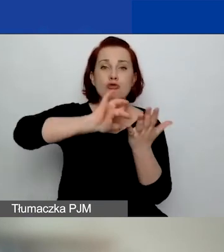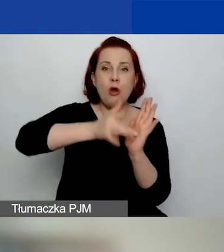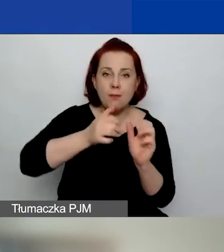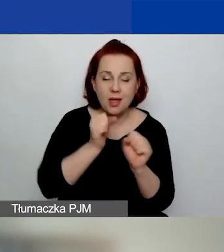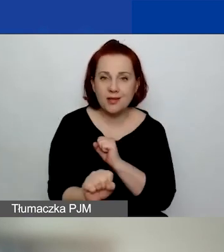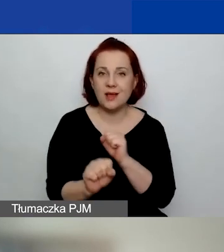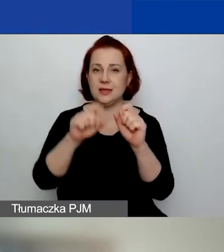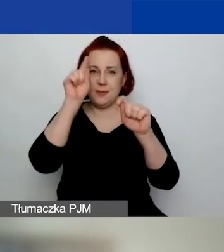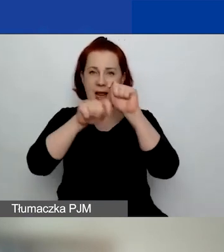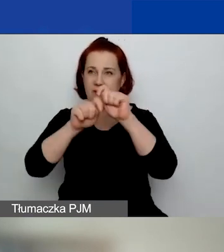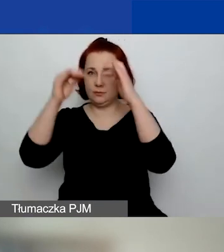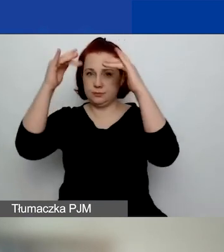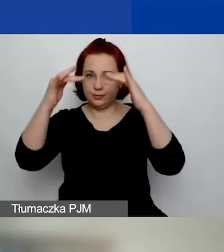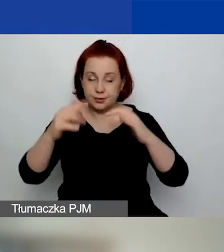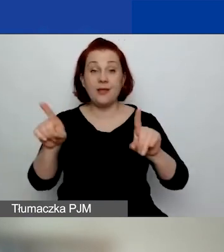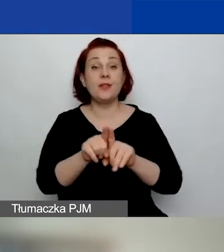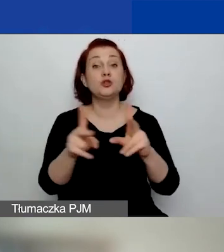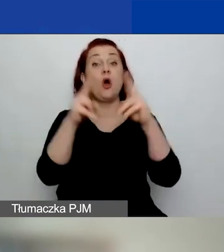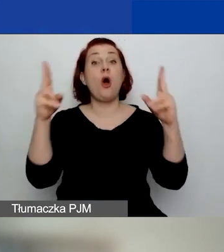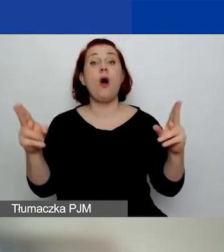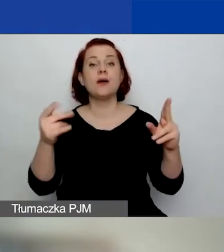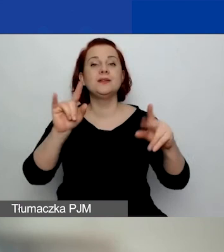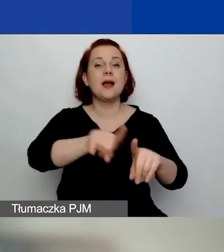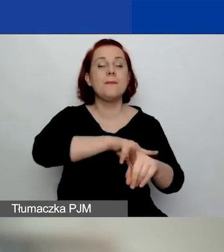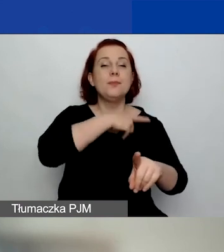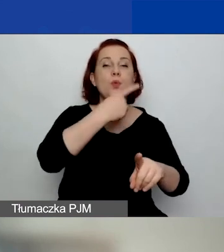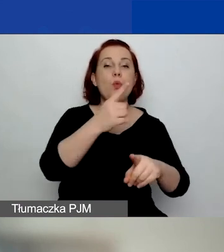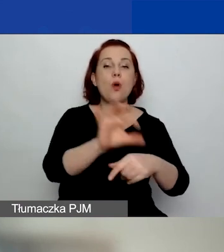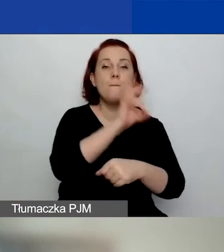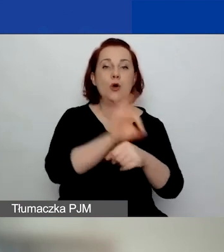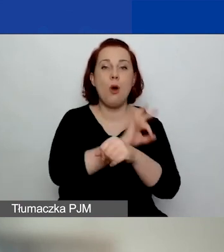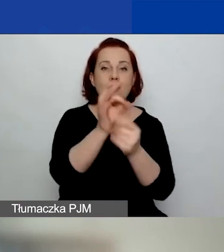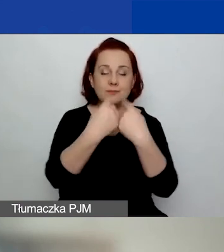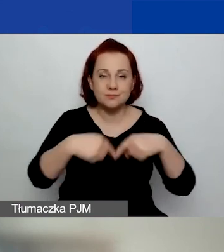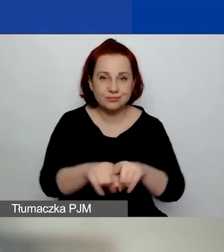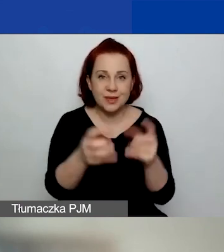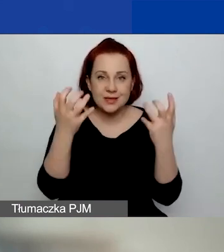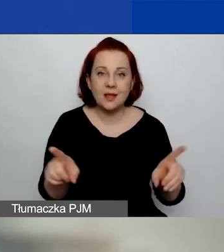Ale również np. okresu trwania projektu i dat rozpoczęcia, zakończenia.